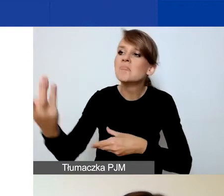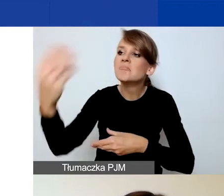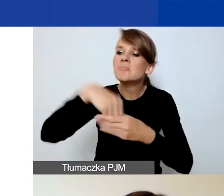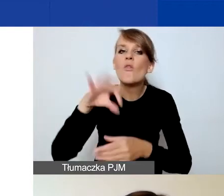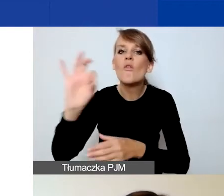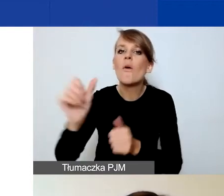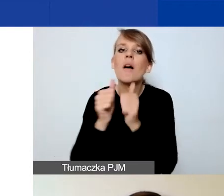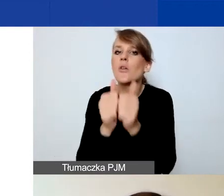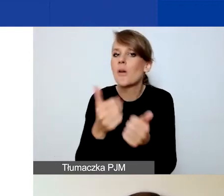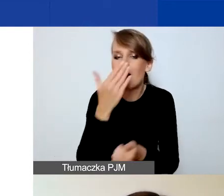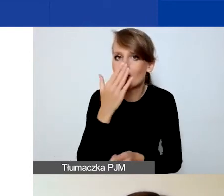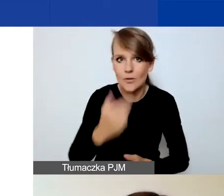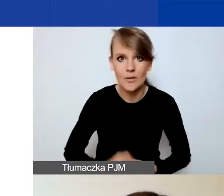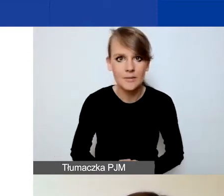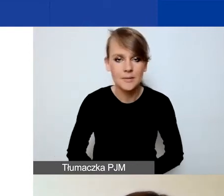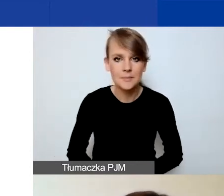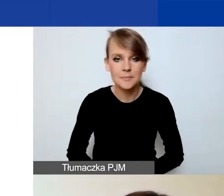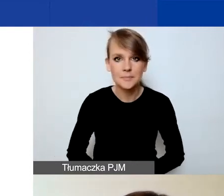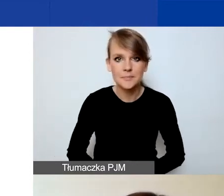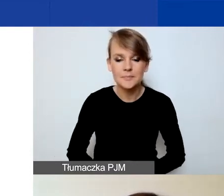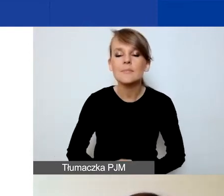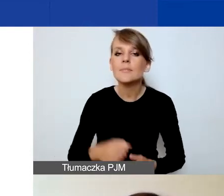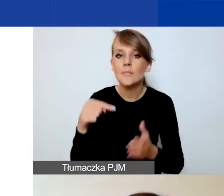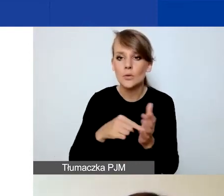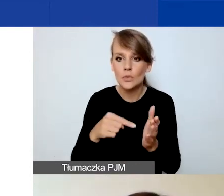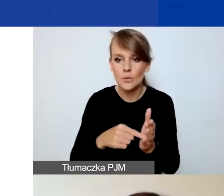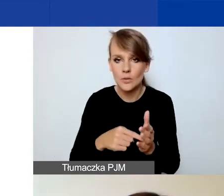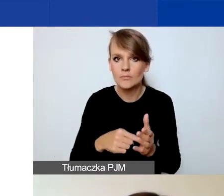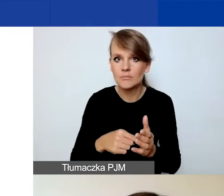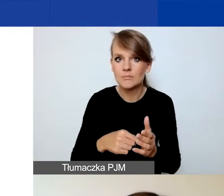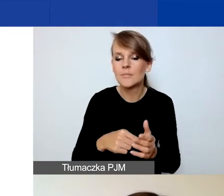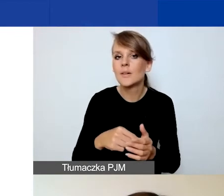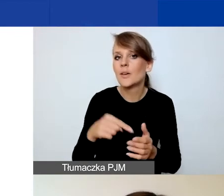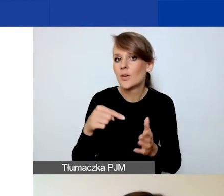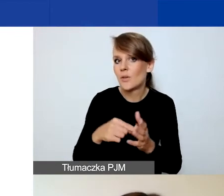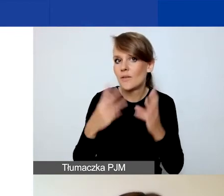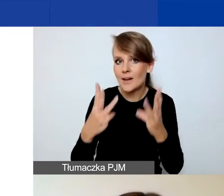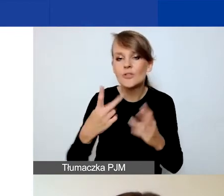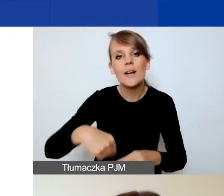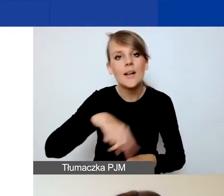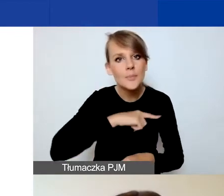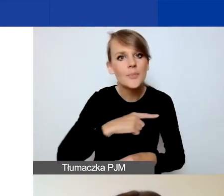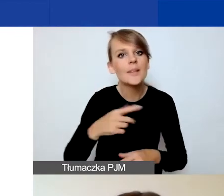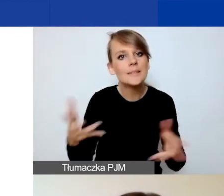Tutaj chciałabym zwrócić uwagę na ten aspekt, ponieważ zachęcamy do przemyślanych partnerstw.